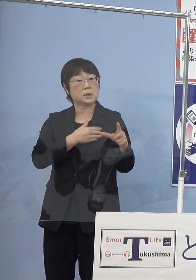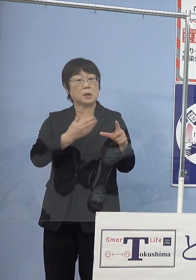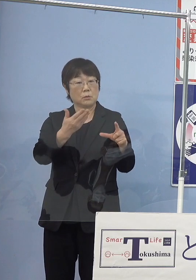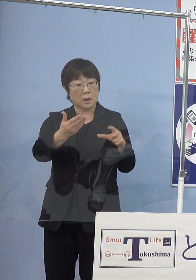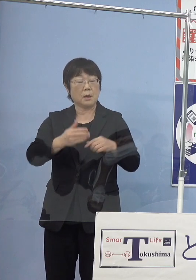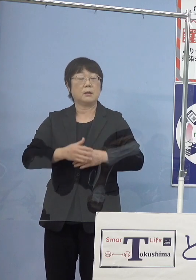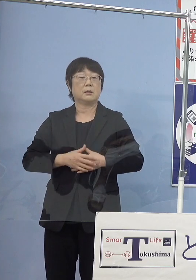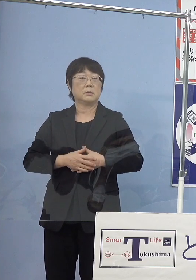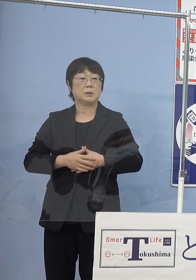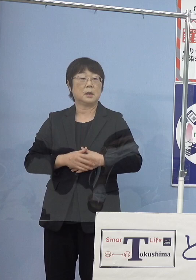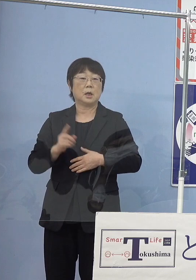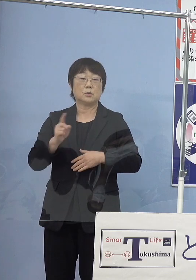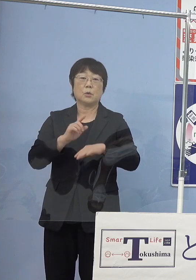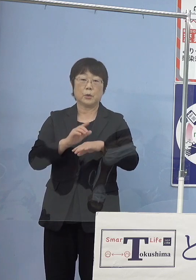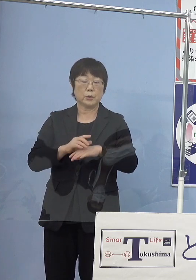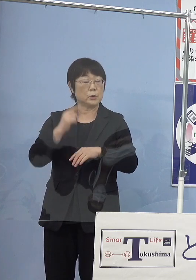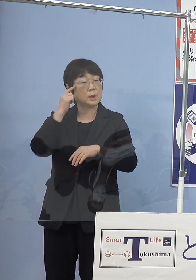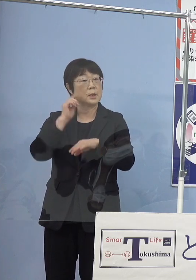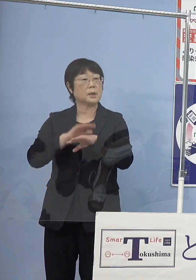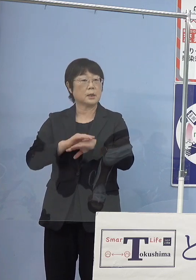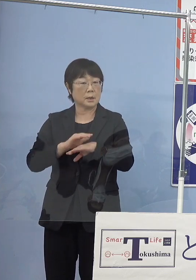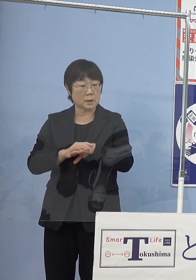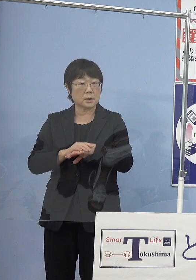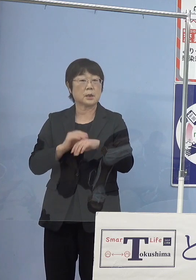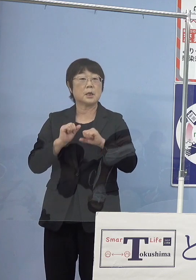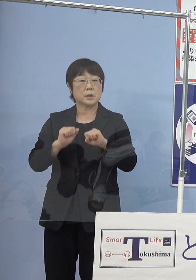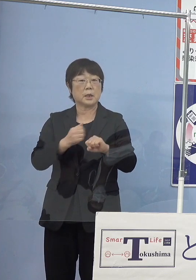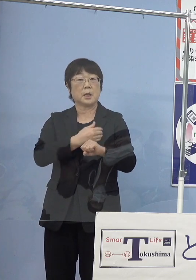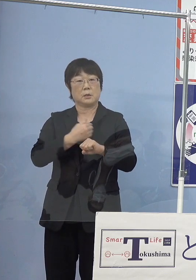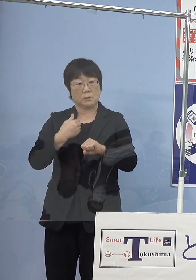あるいはどういった間隔で やっていけるのかということがありますので